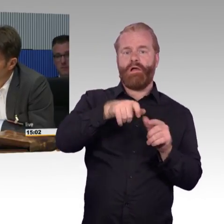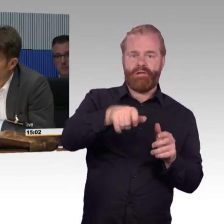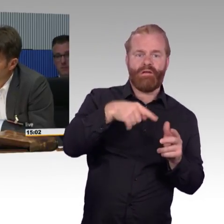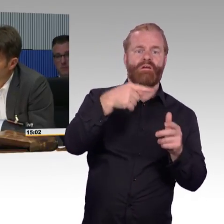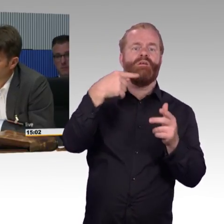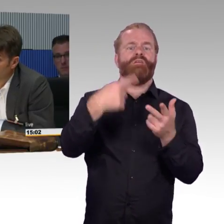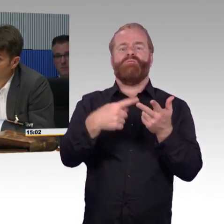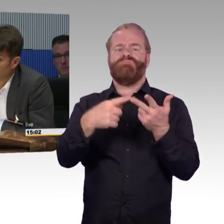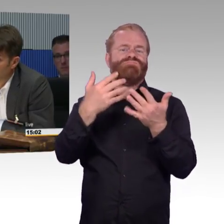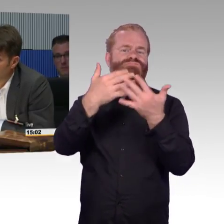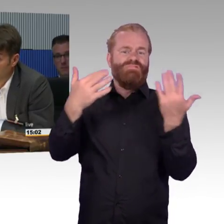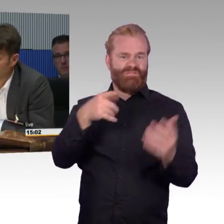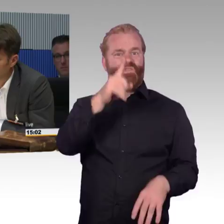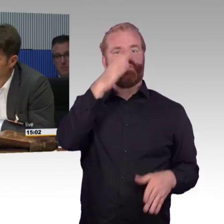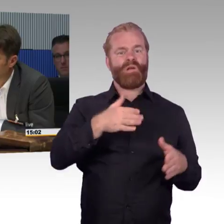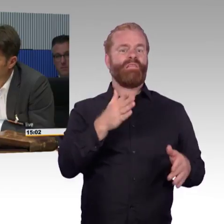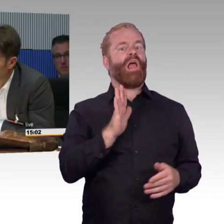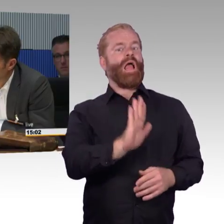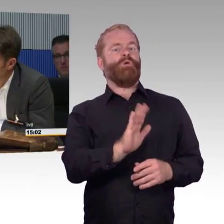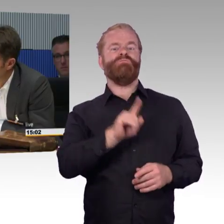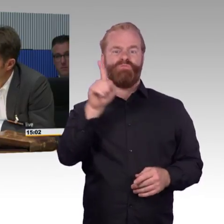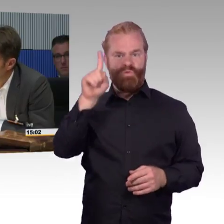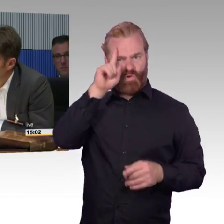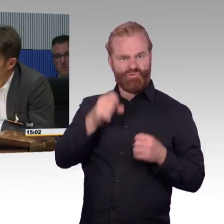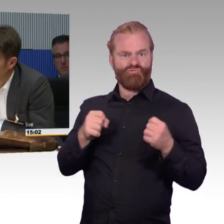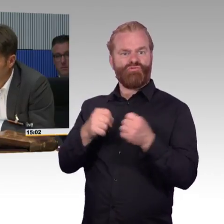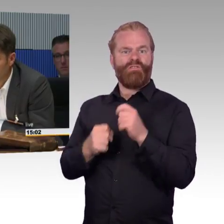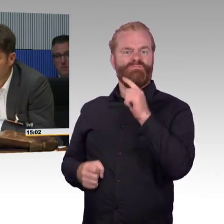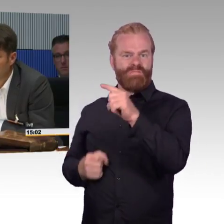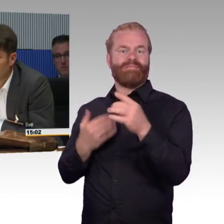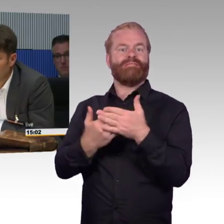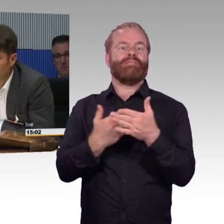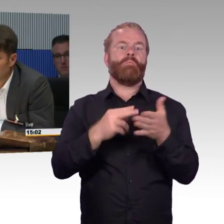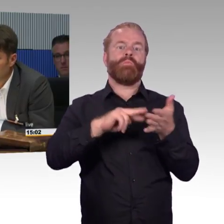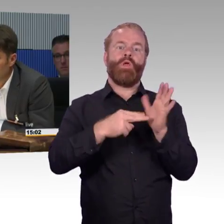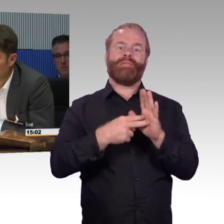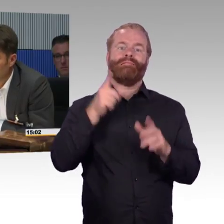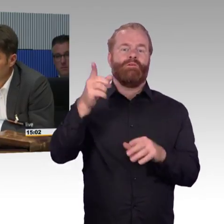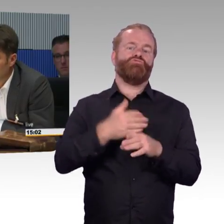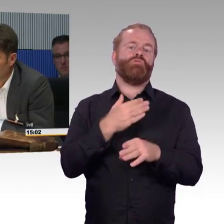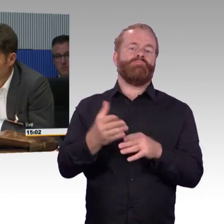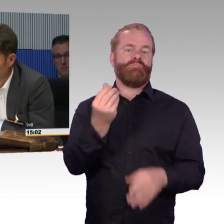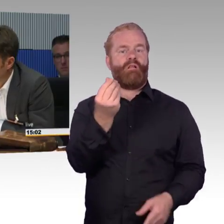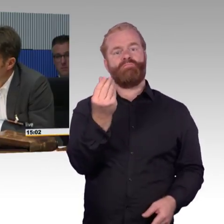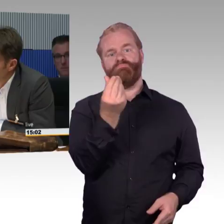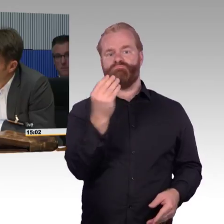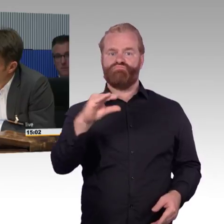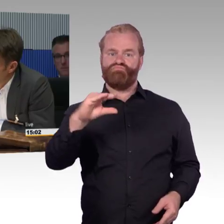an Haushalt zu überweisen, sondern ich entscheide mich ganz bewusst dafür, auch Thema Klimawandel dafür, dass ich zwar Verluste fahre,